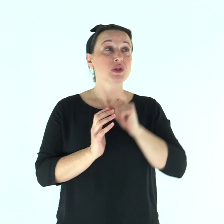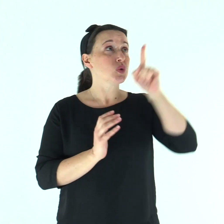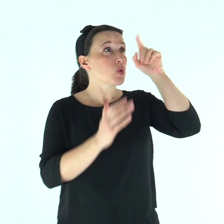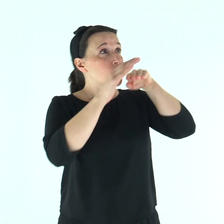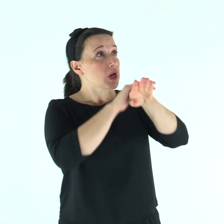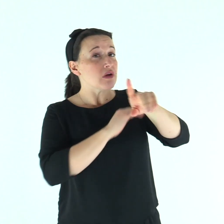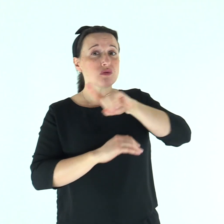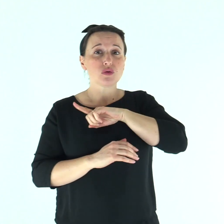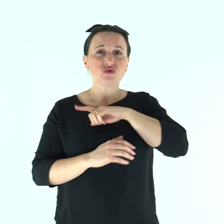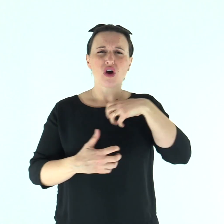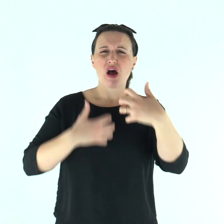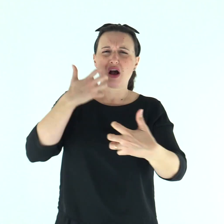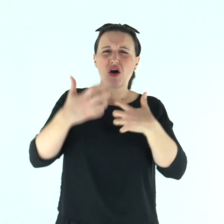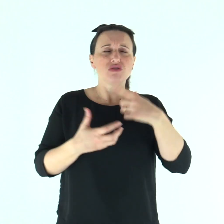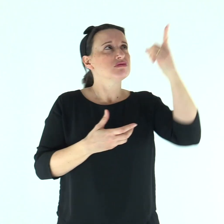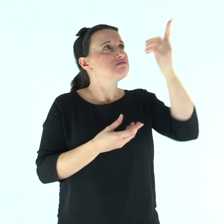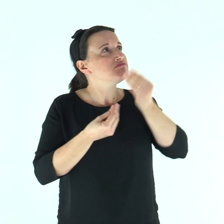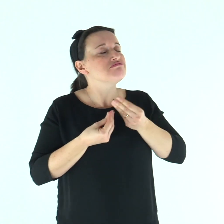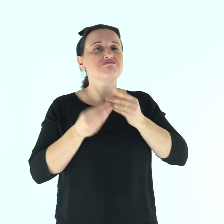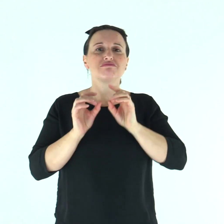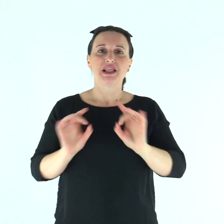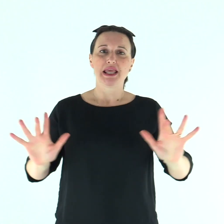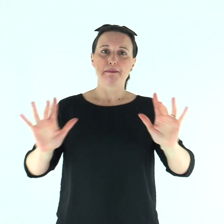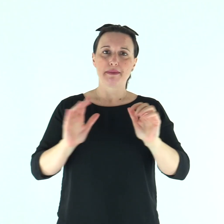Tu sei il mio rifugio, mi liberi dall'angoscia.